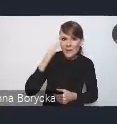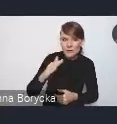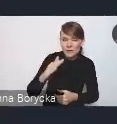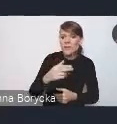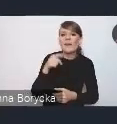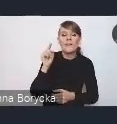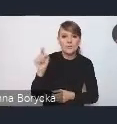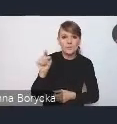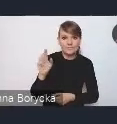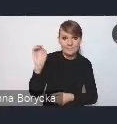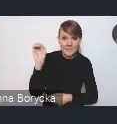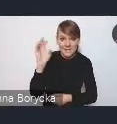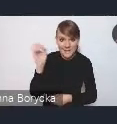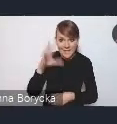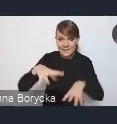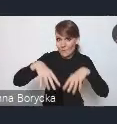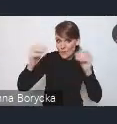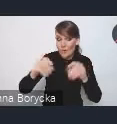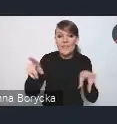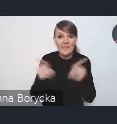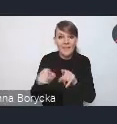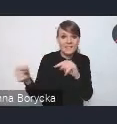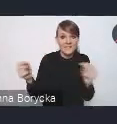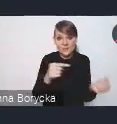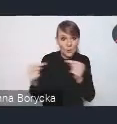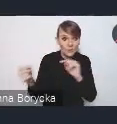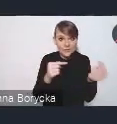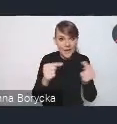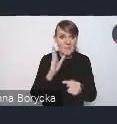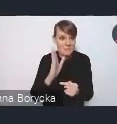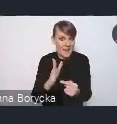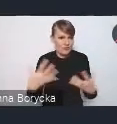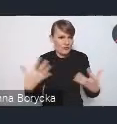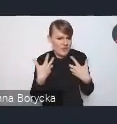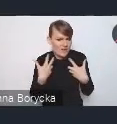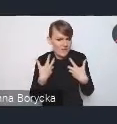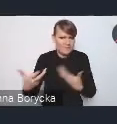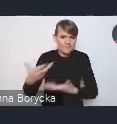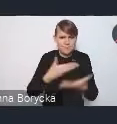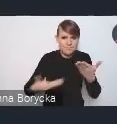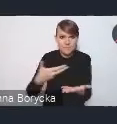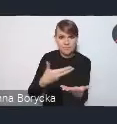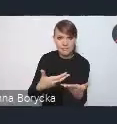która będzie na początku, ale także dyskusja będzie dzisiaj ożywiona i pozwoli Związkowi Miast Polskich